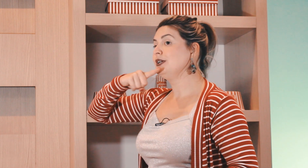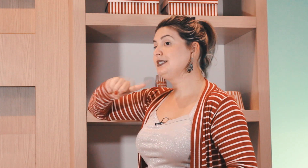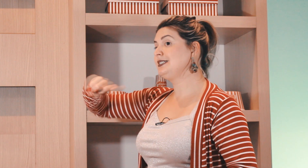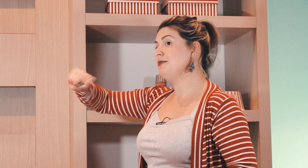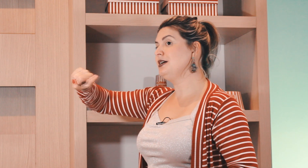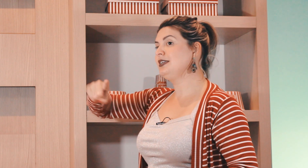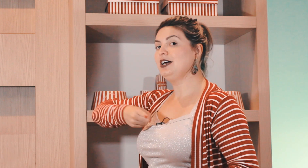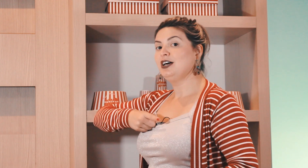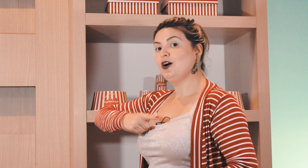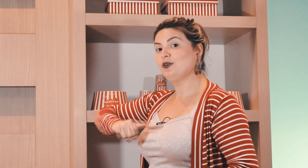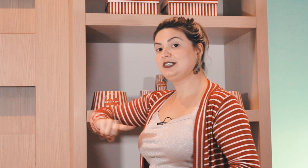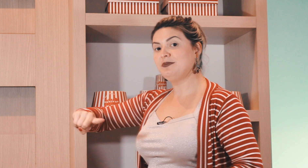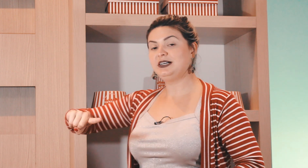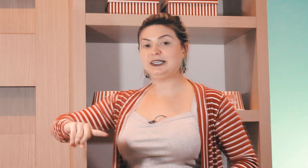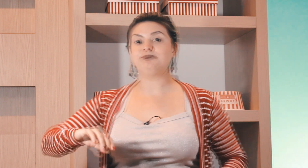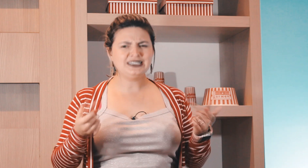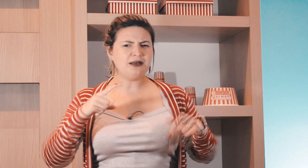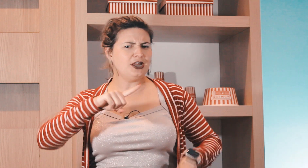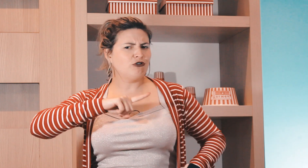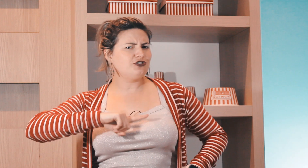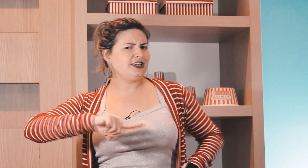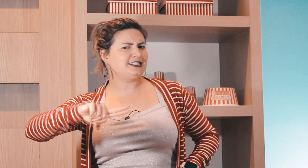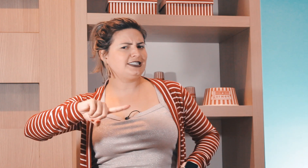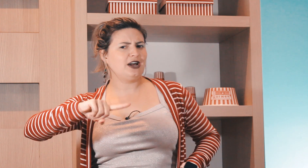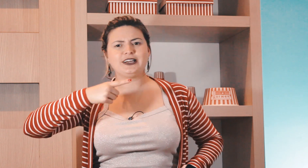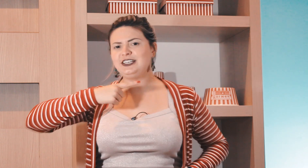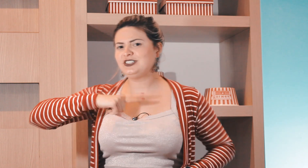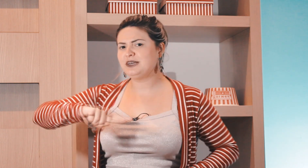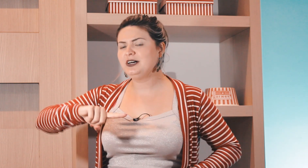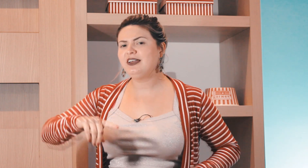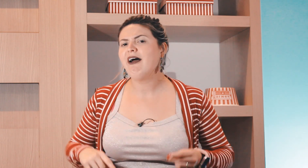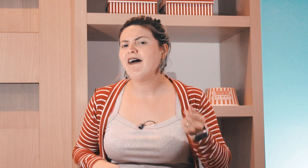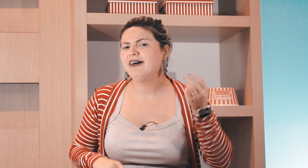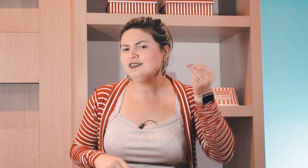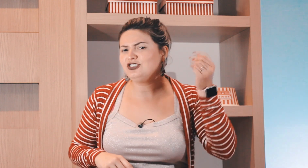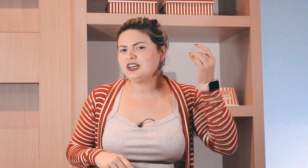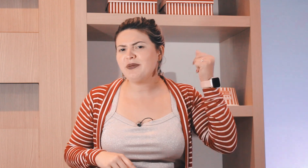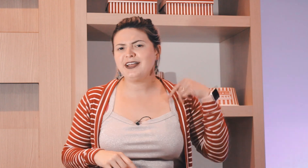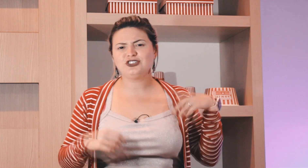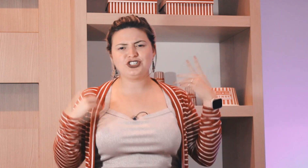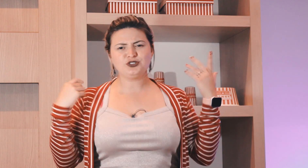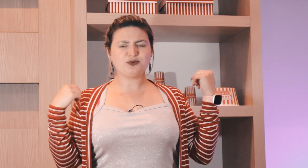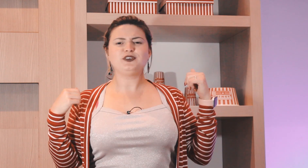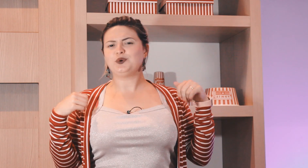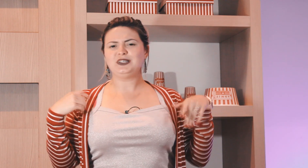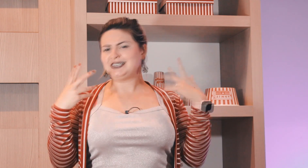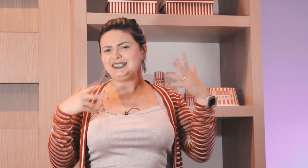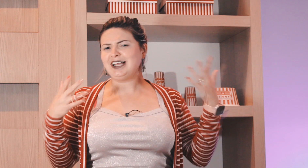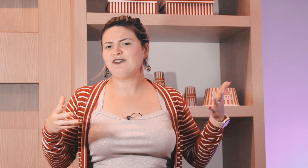corpo semana ou semana e sabe da onde vem esse sinal aqui de semana? antigamente tinha os professores que